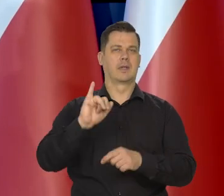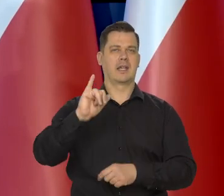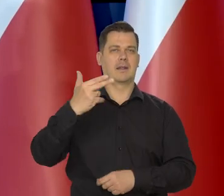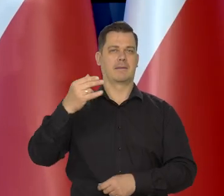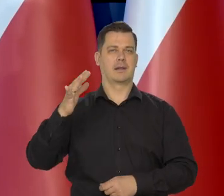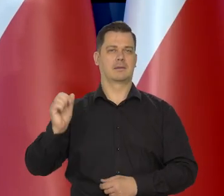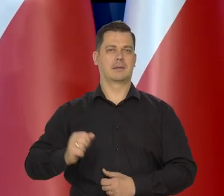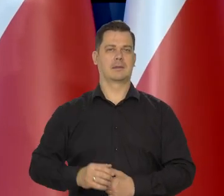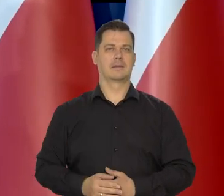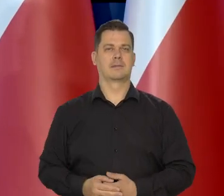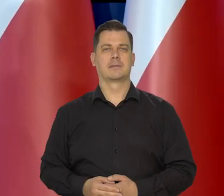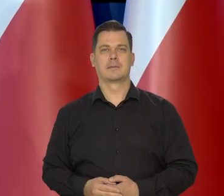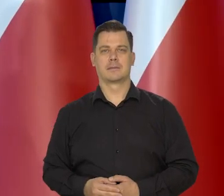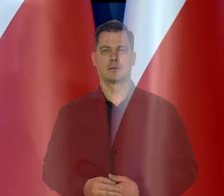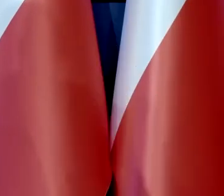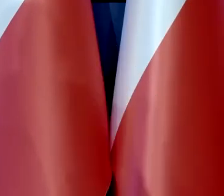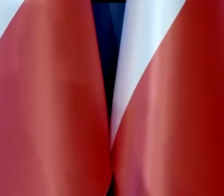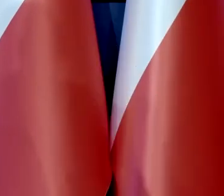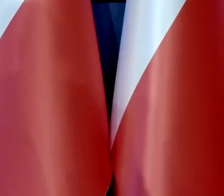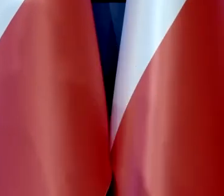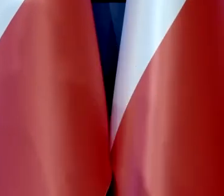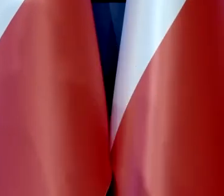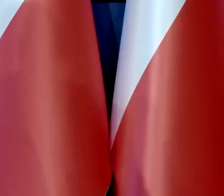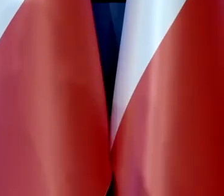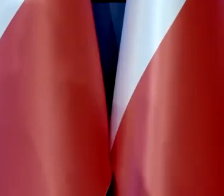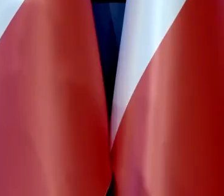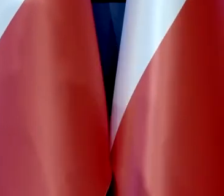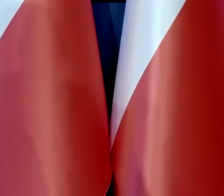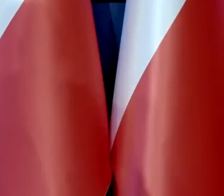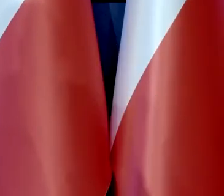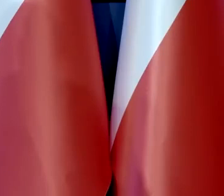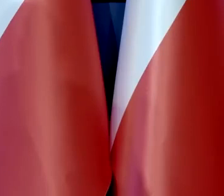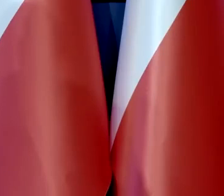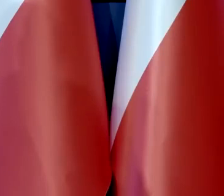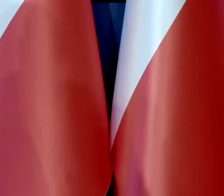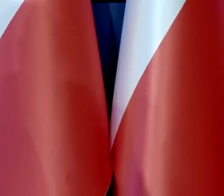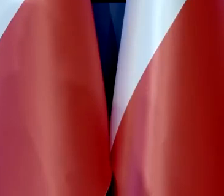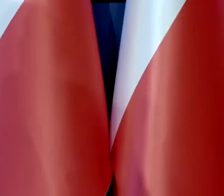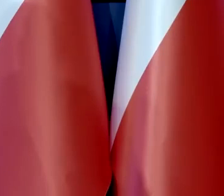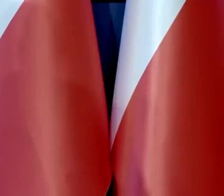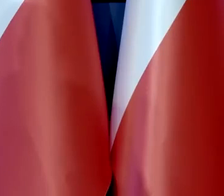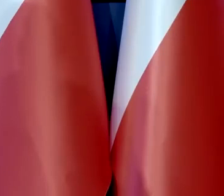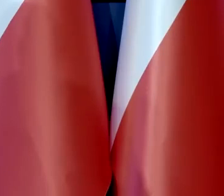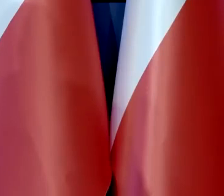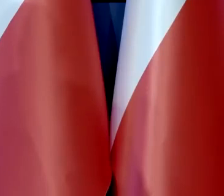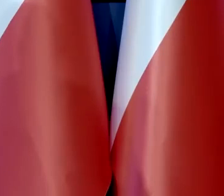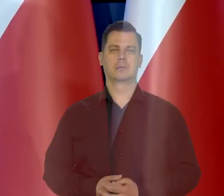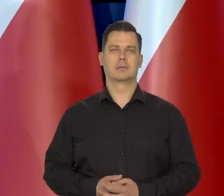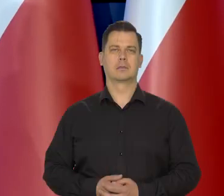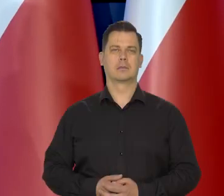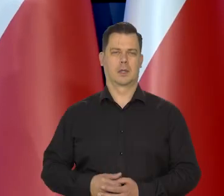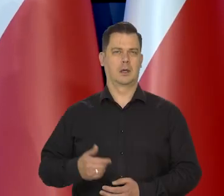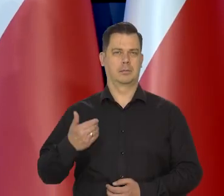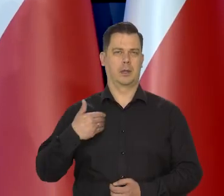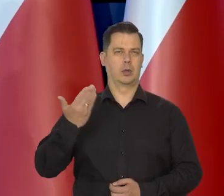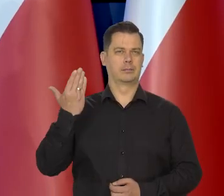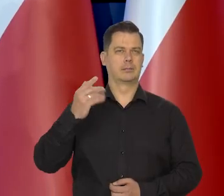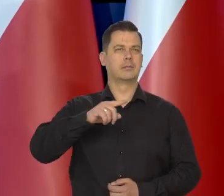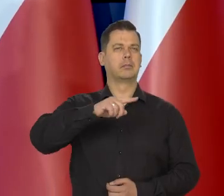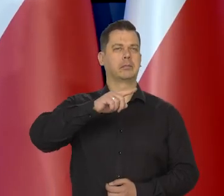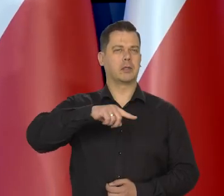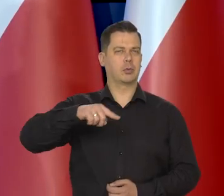Jeszcze kilka miesięcy temu.